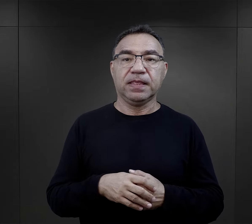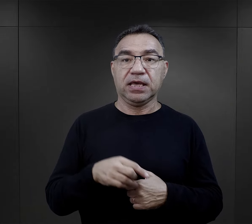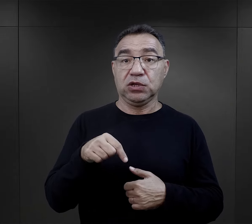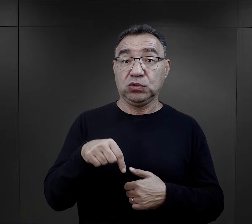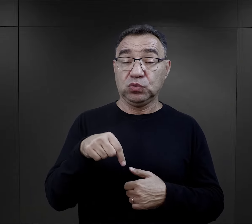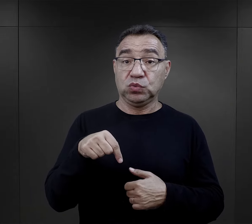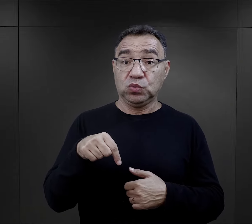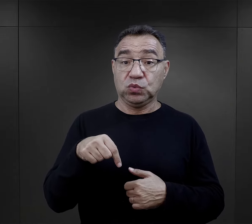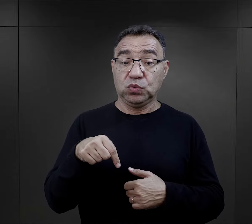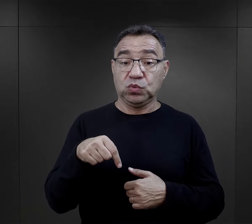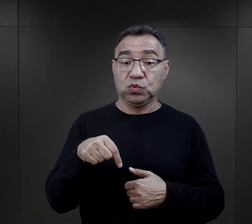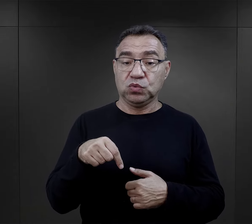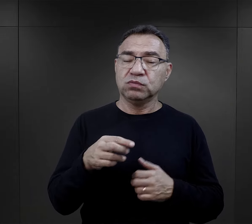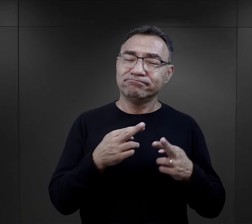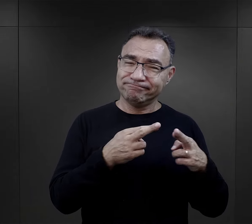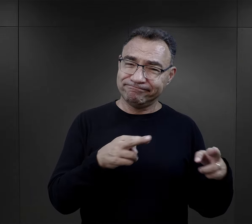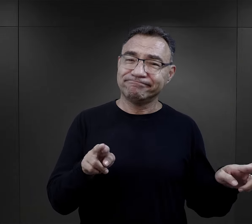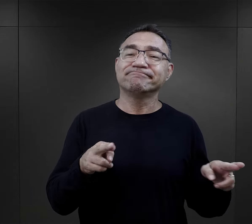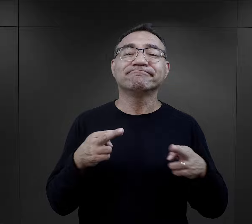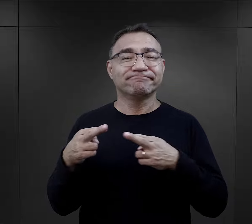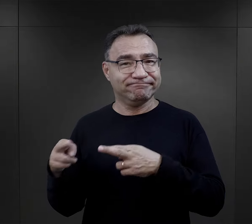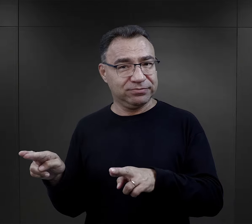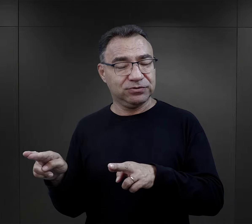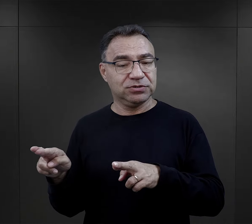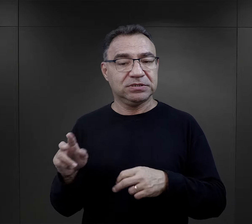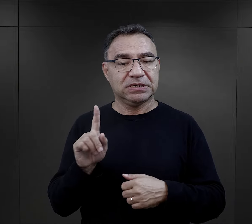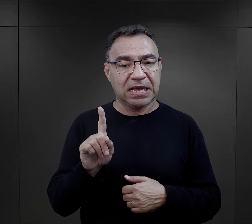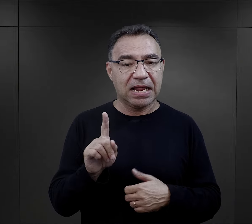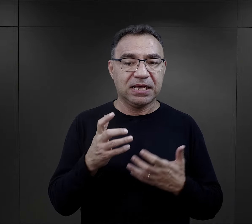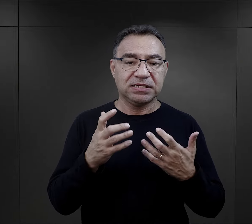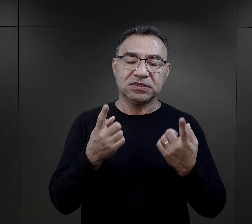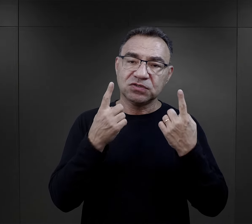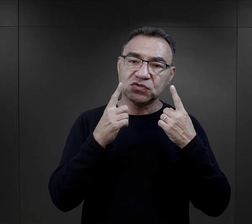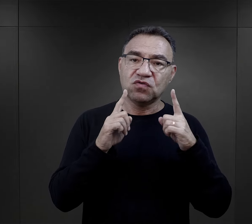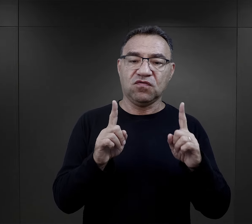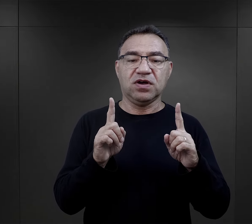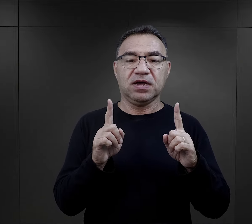Tutaj jest sporo różnic, ale chciałabym zwrócić uwagę na